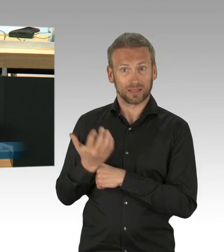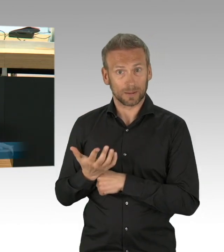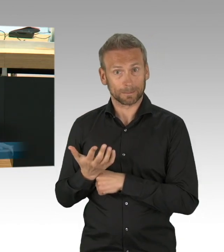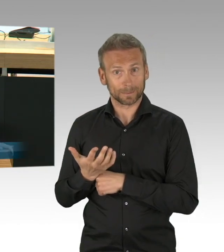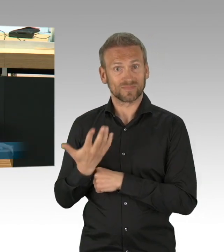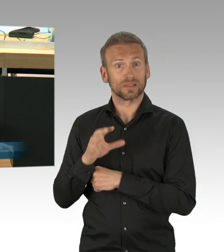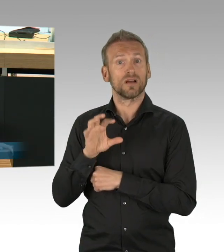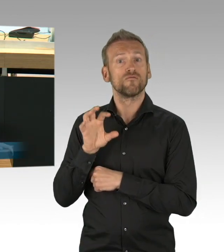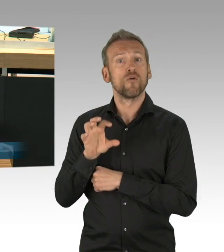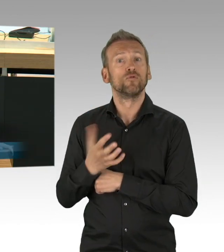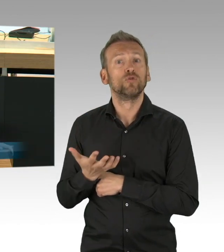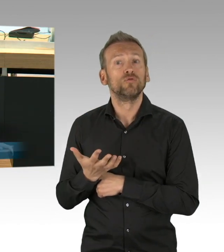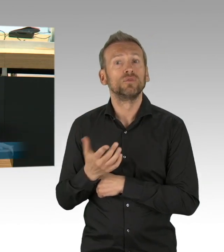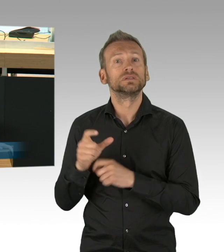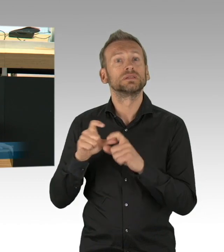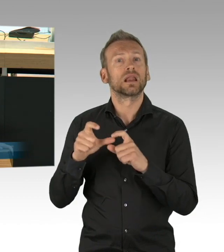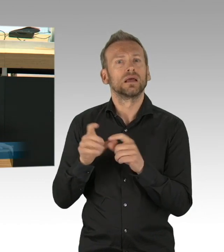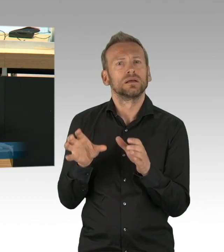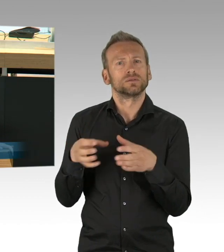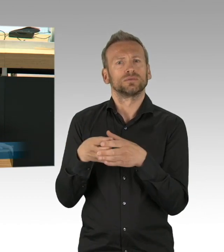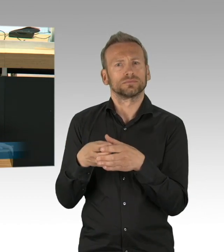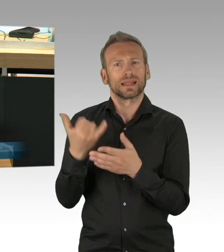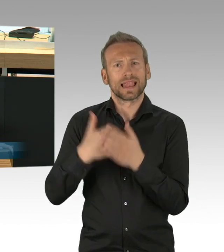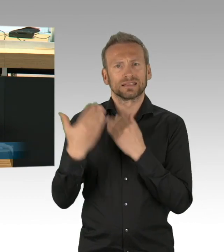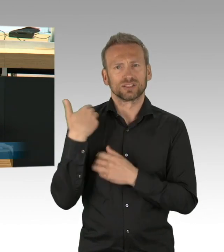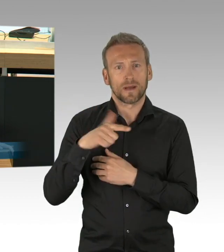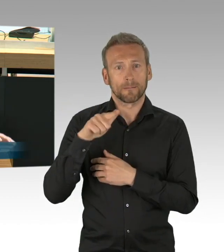in beiden Punkten stelle ich fest, hat der Senat die Berlinerinnen und Berliner enttäuscht.